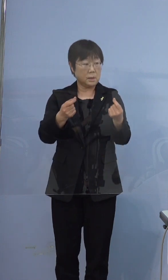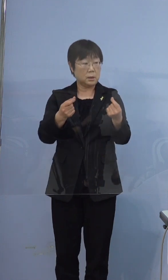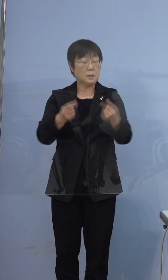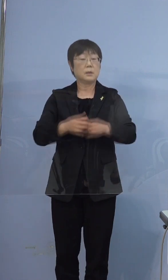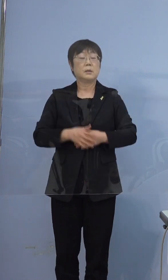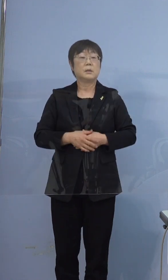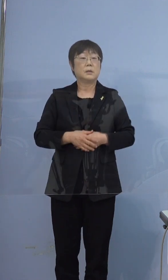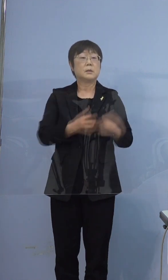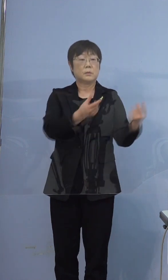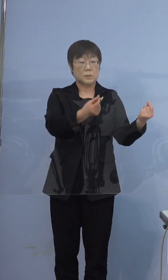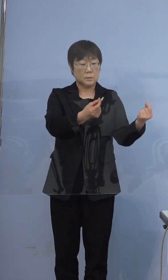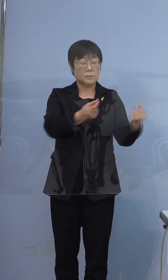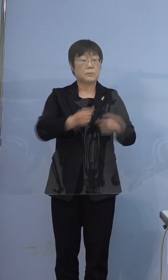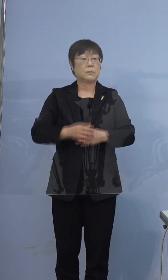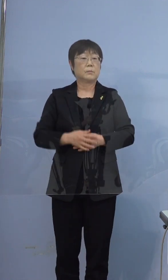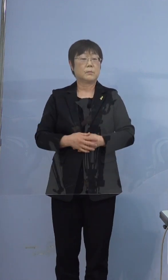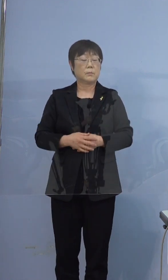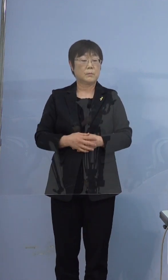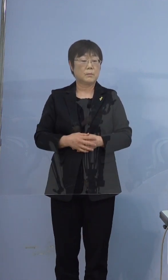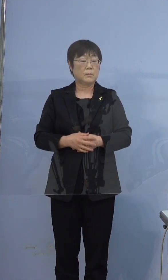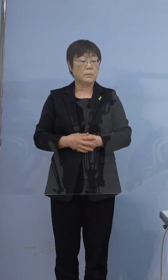そうですね